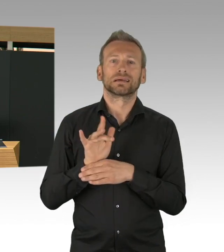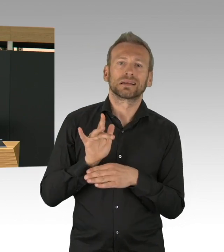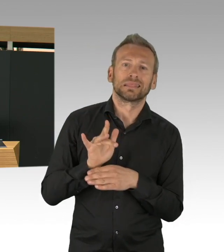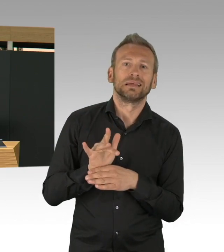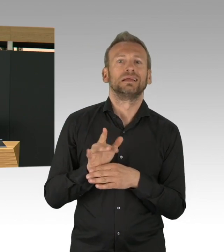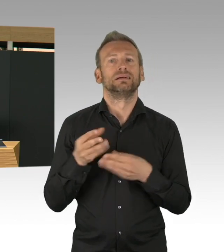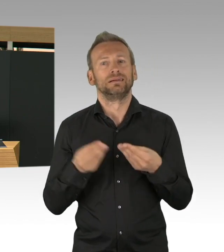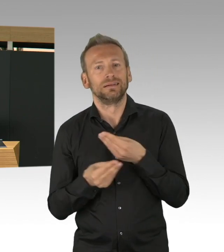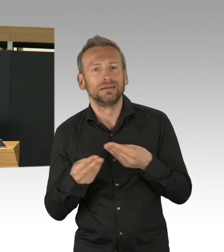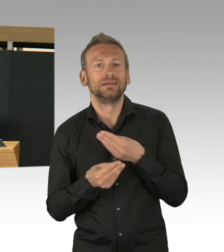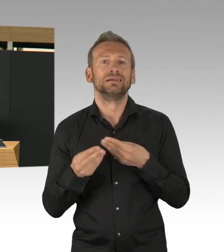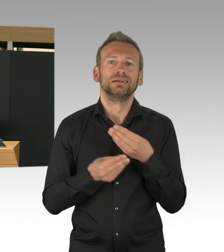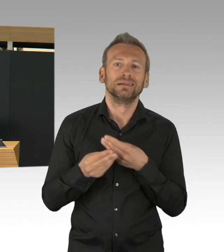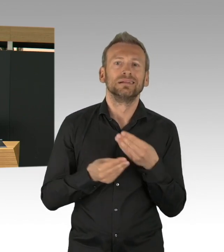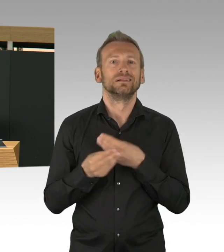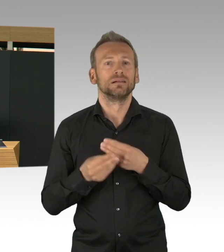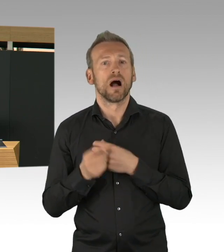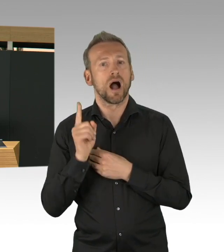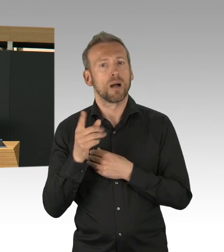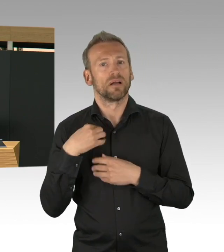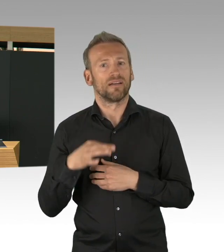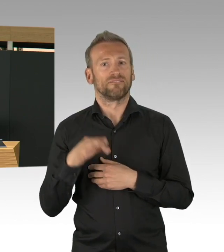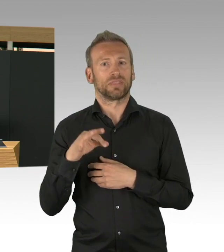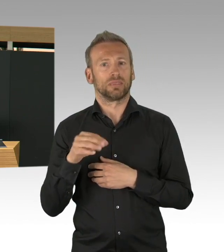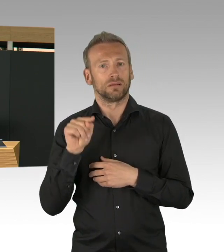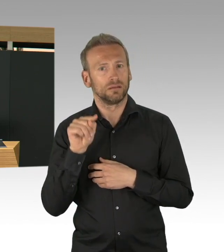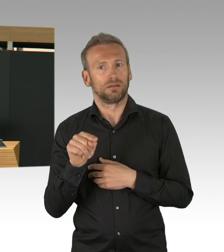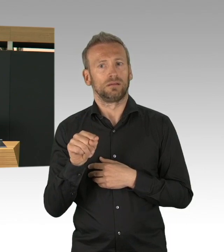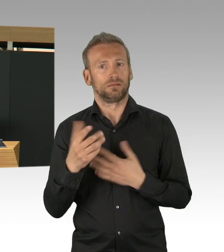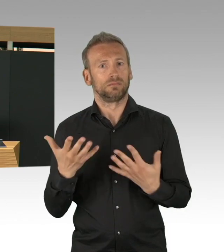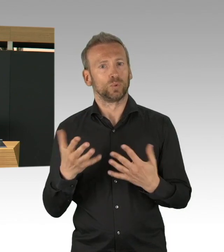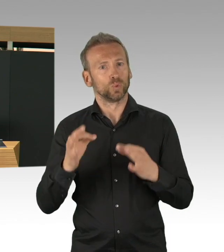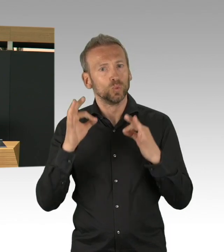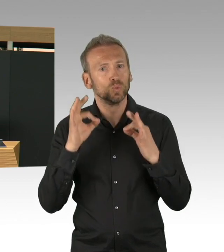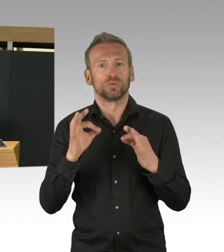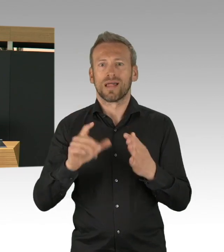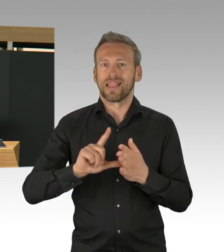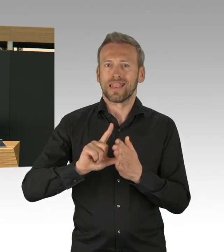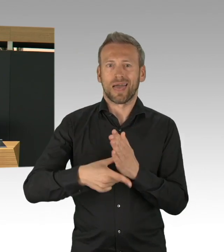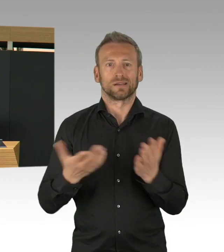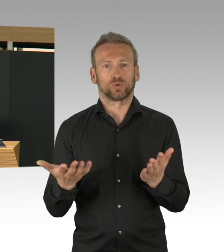heute und auch in Zukunft ganz anders nutzen werden und auch können. Beim Thema Beschaffung, meine Damen und Herren,